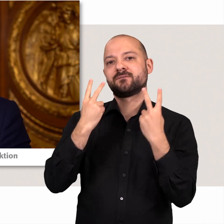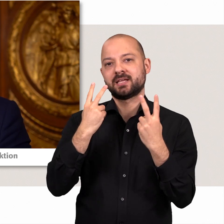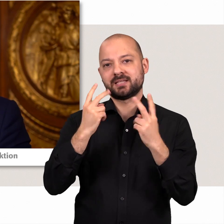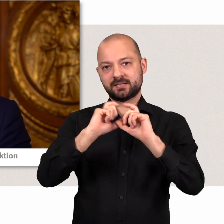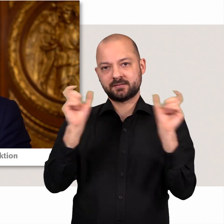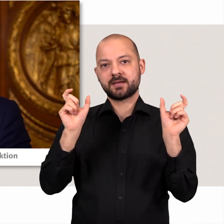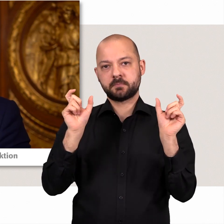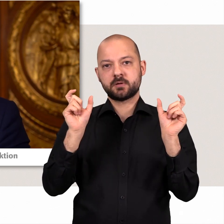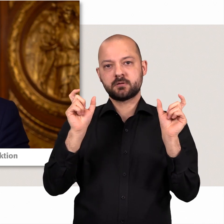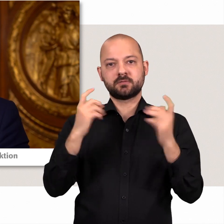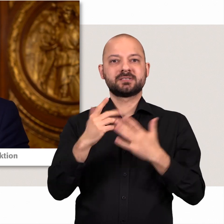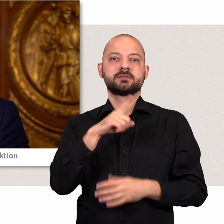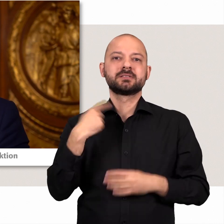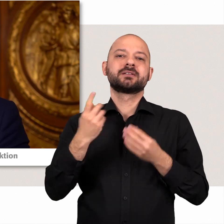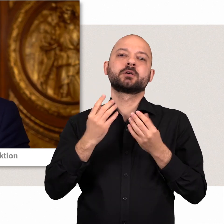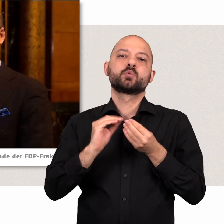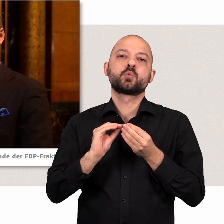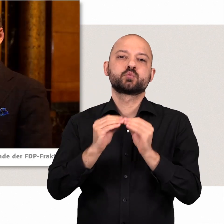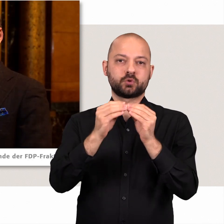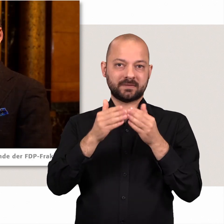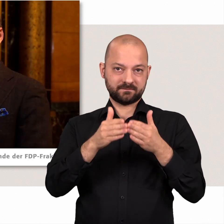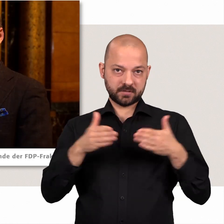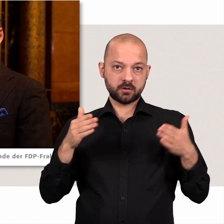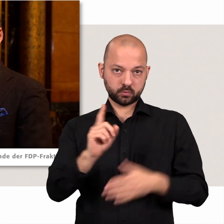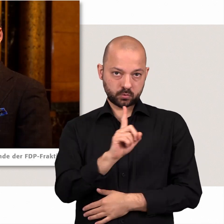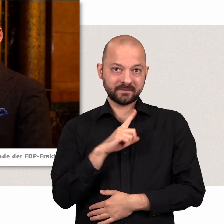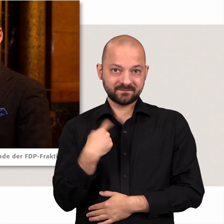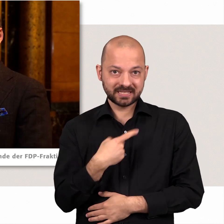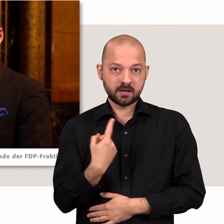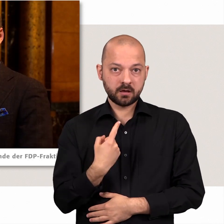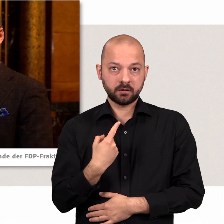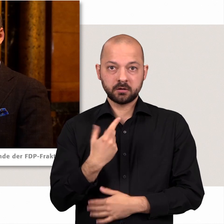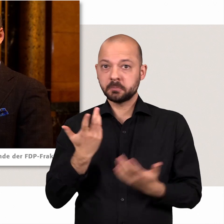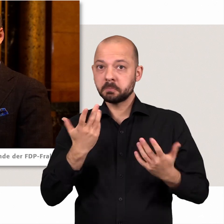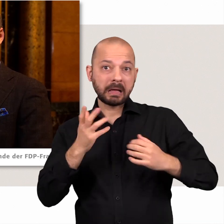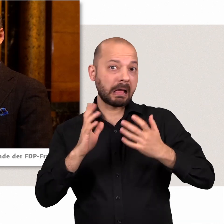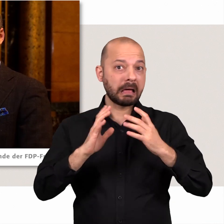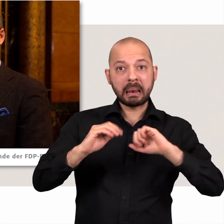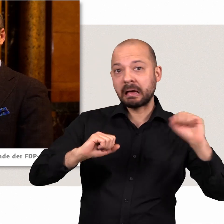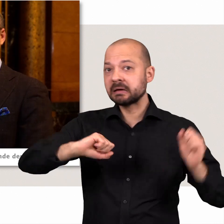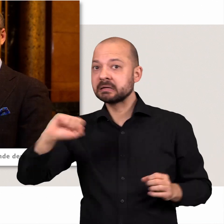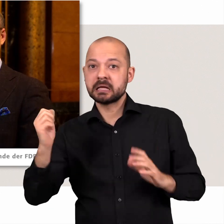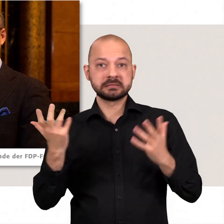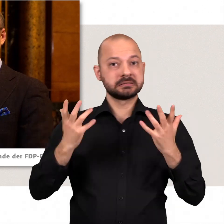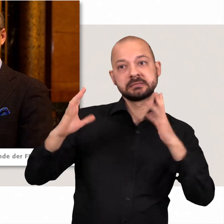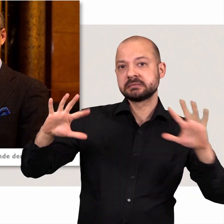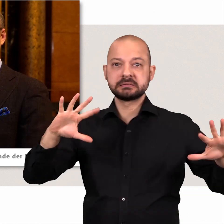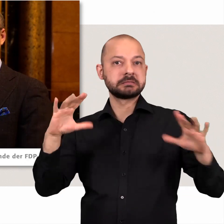dabei eine besonders wichtige Rolle spielen. Wir sind eine konstruktive Fraktion, die weder von links oder von rechts dogmatische Politik macht,